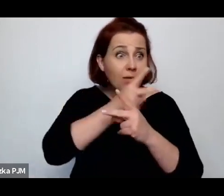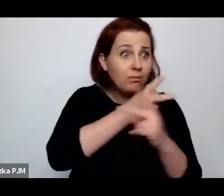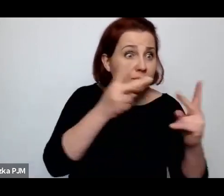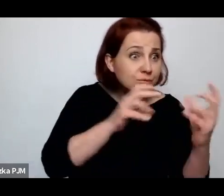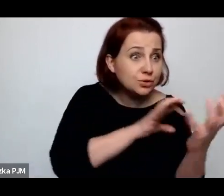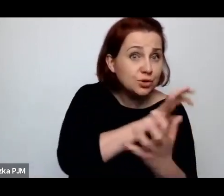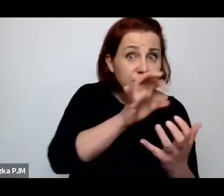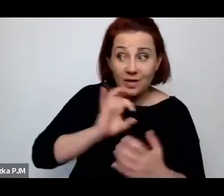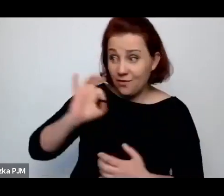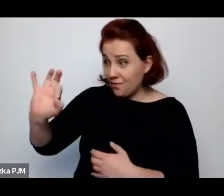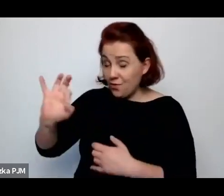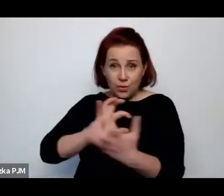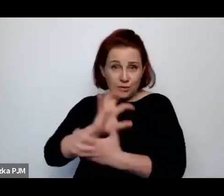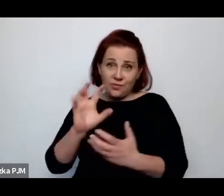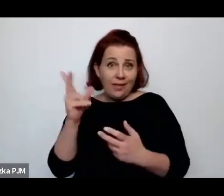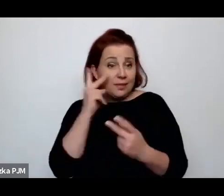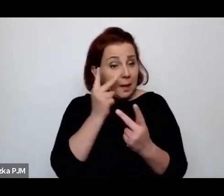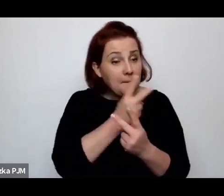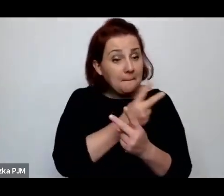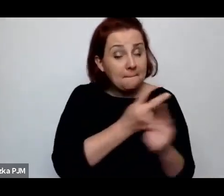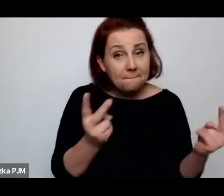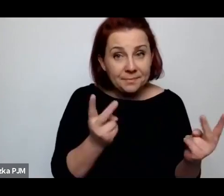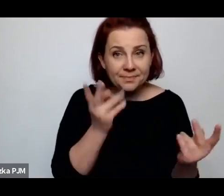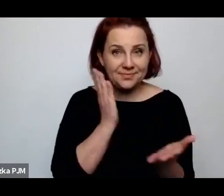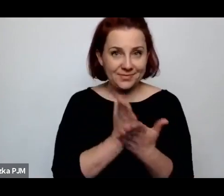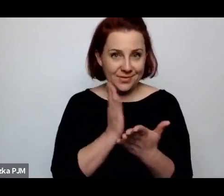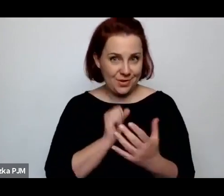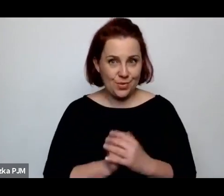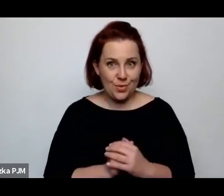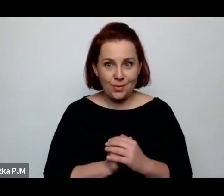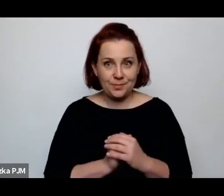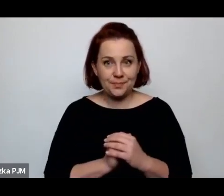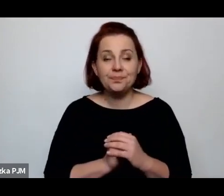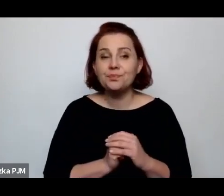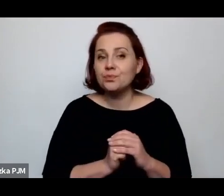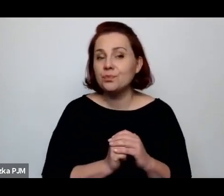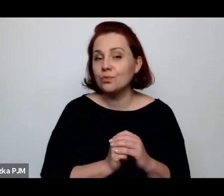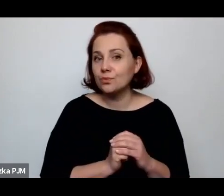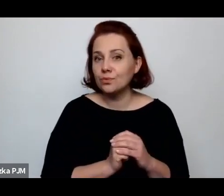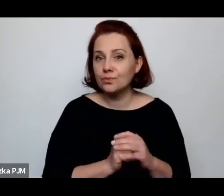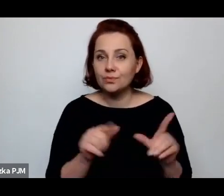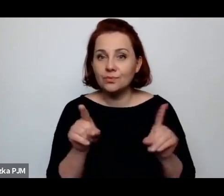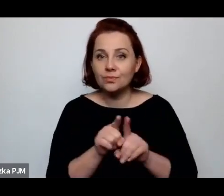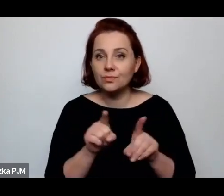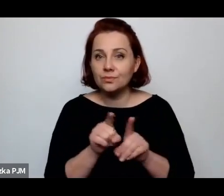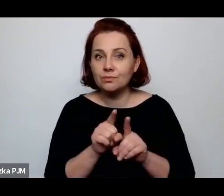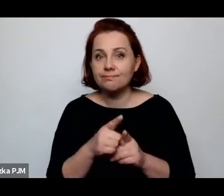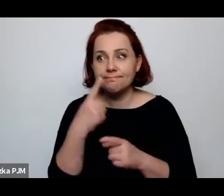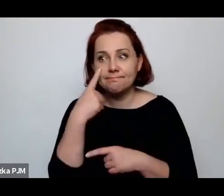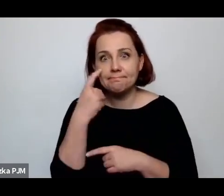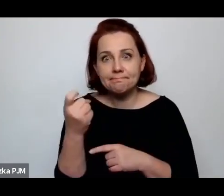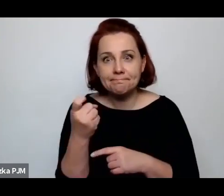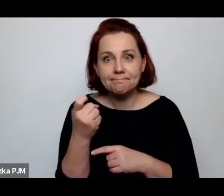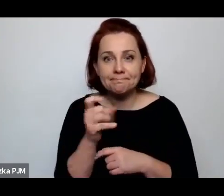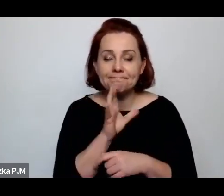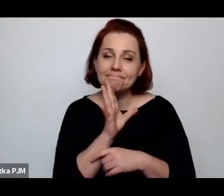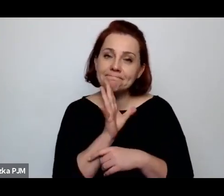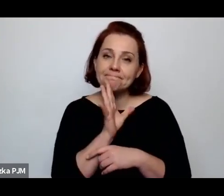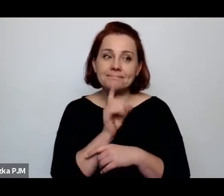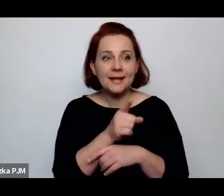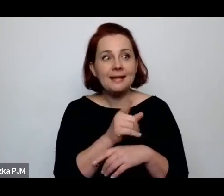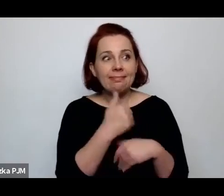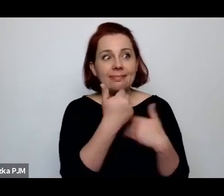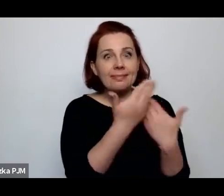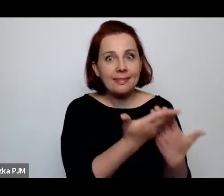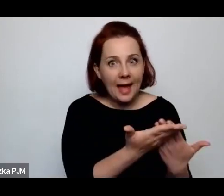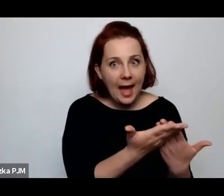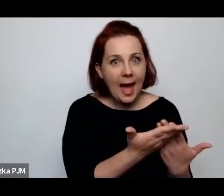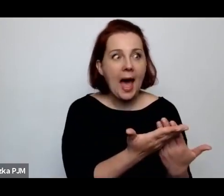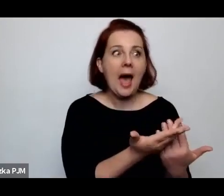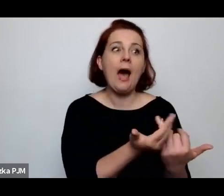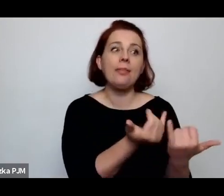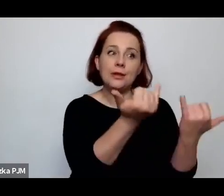To jest ta chęć czy też spostrzeżenie, że się wkupuje w łaski, bo to on ma te papierosy.